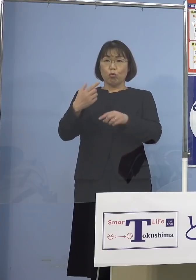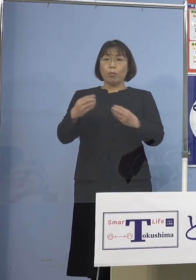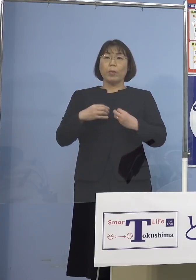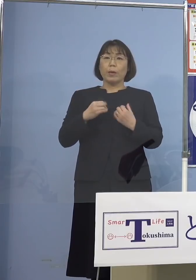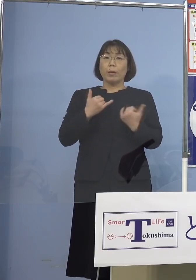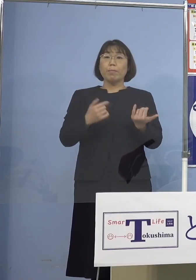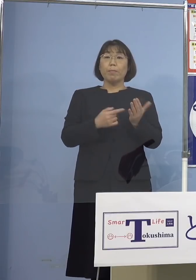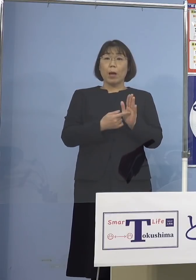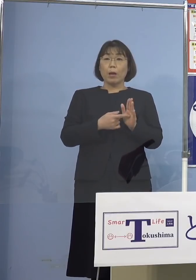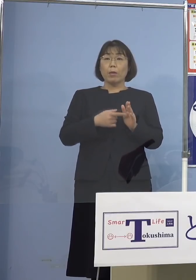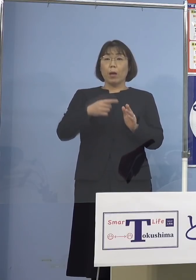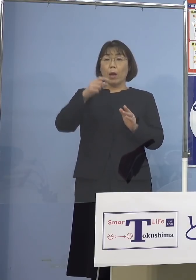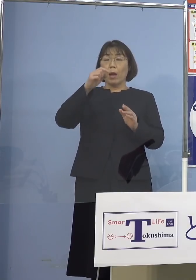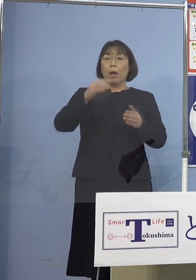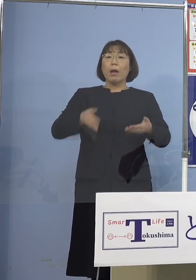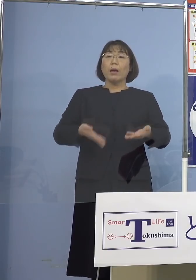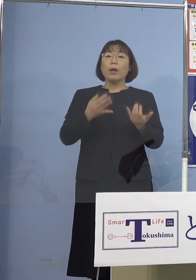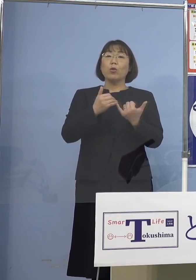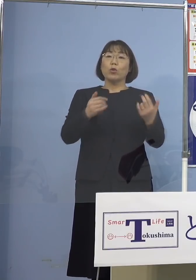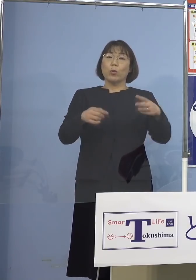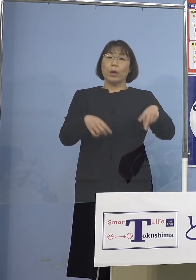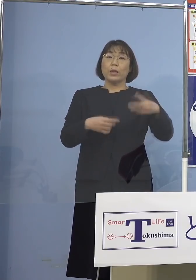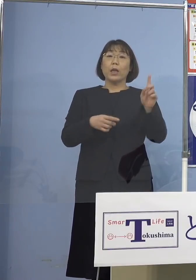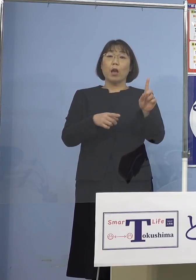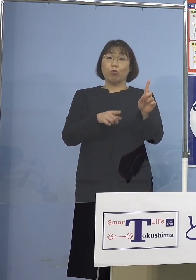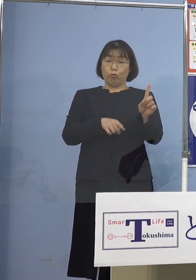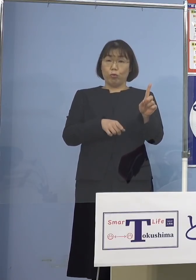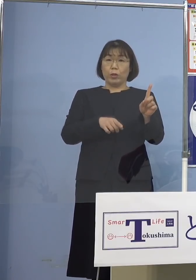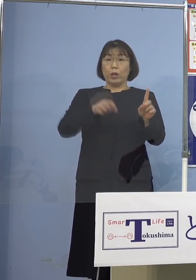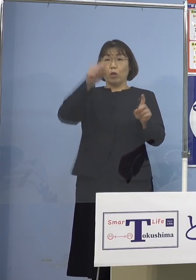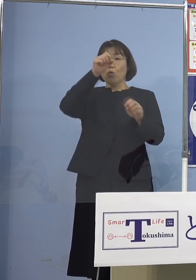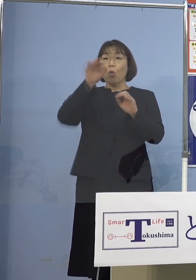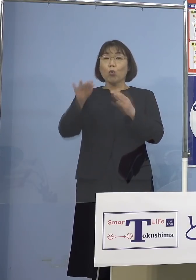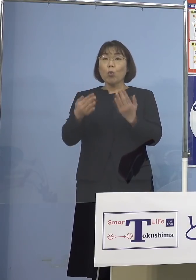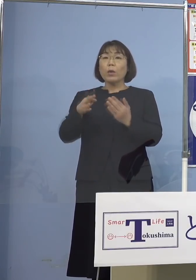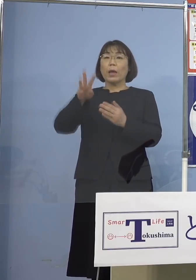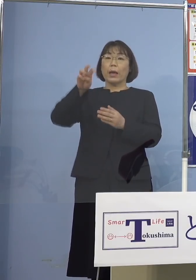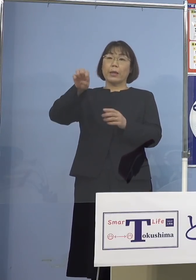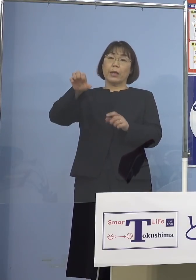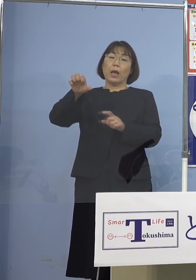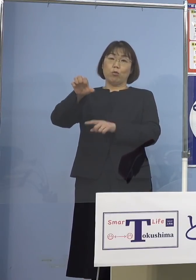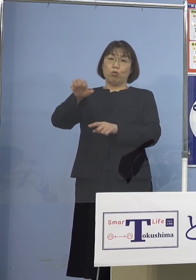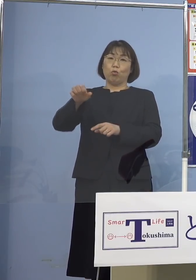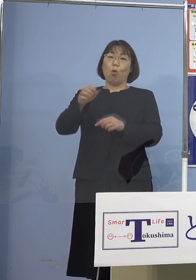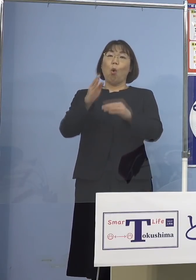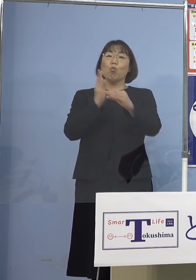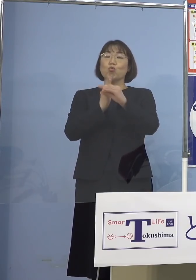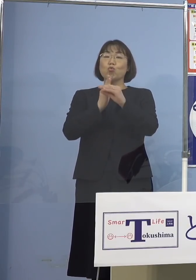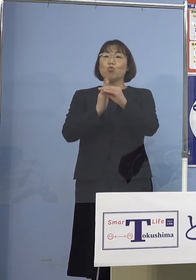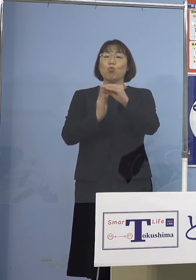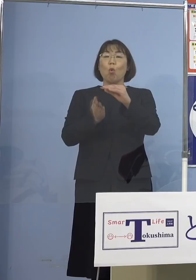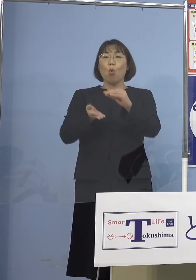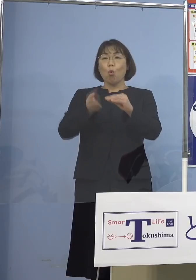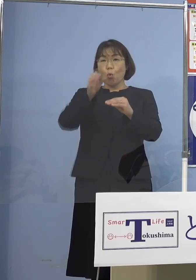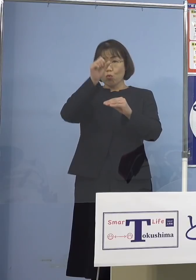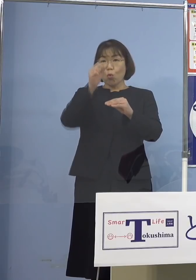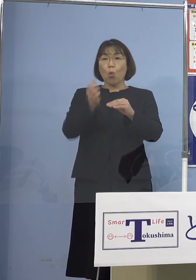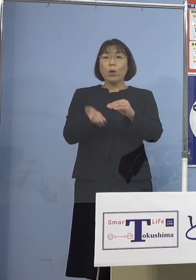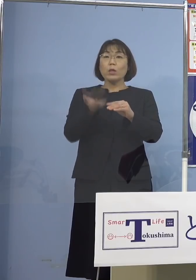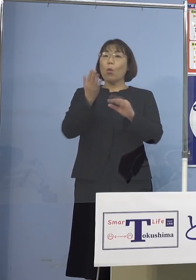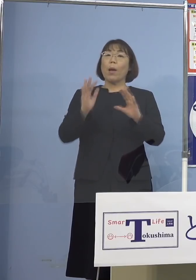軽症が201（人）、無症状35（人） 中等症以上はゼロということでありまして